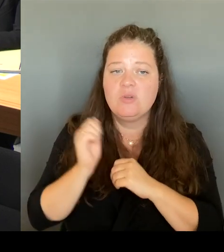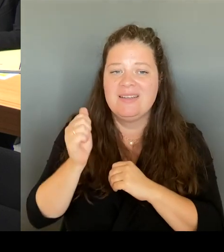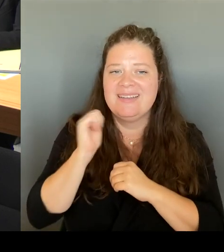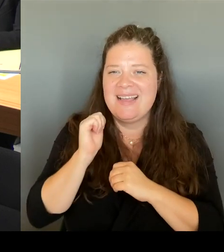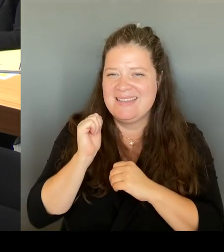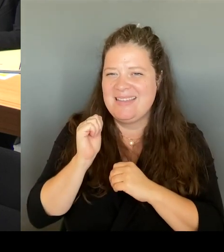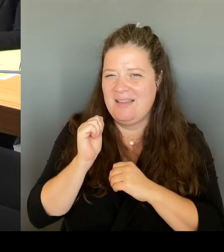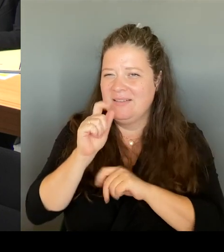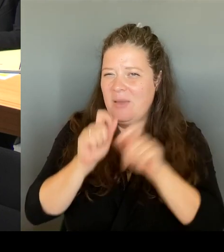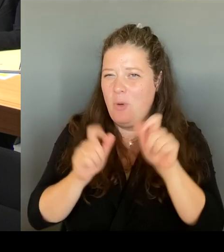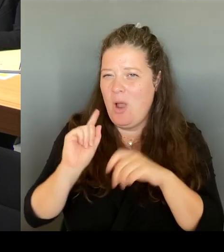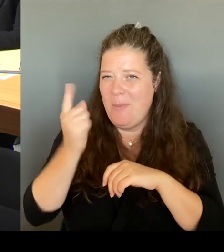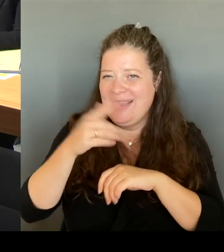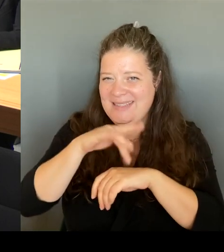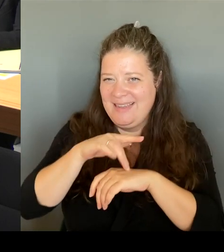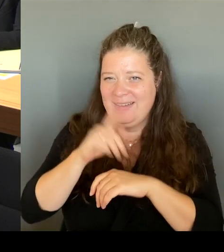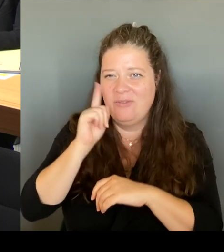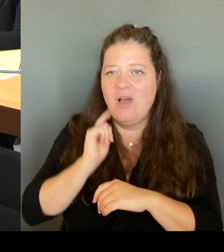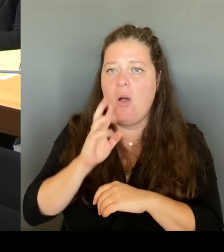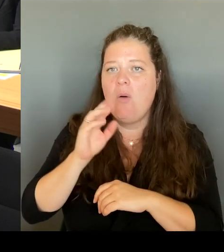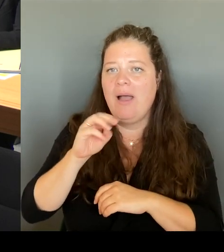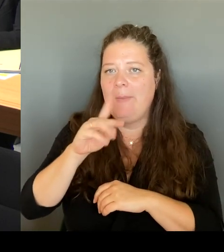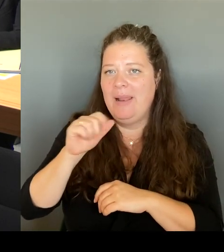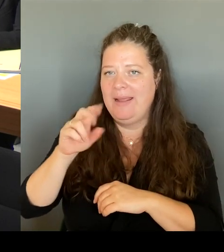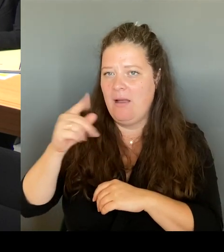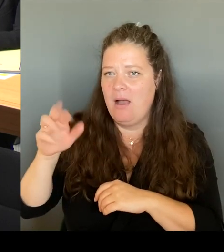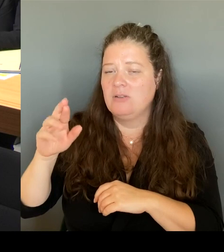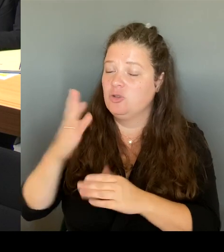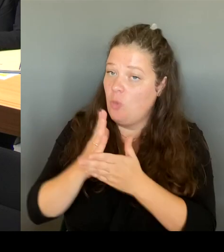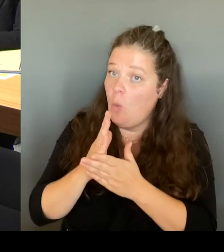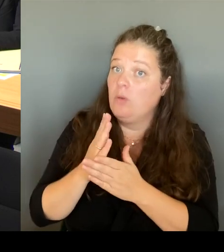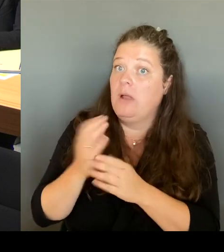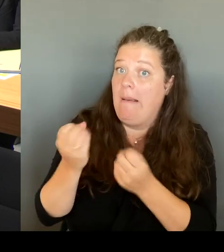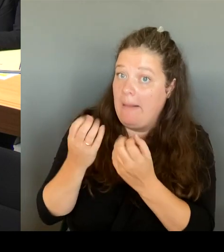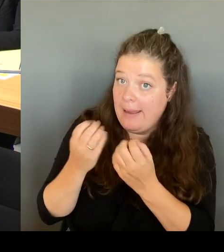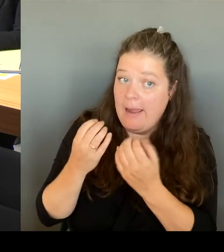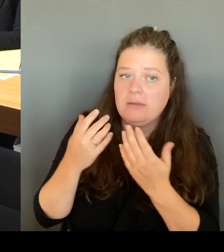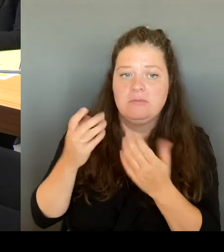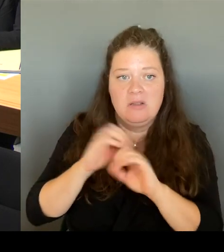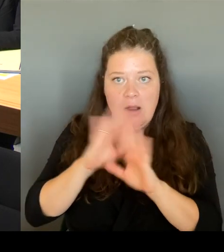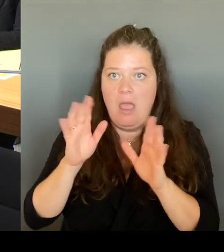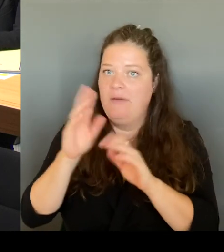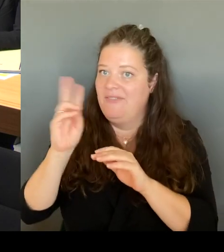mit begleiten und sehr, sehr interessiert daran. Denn auch Sie wollen